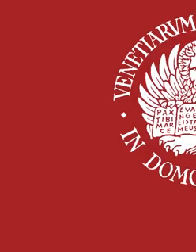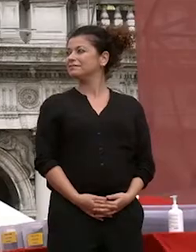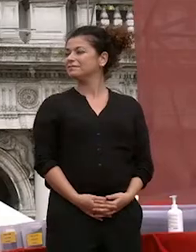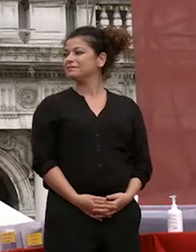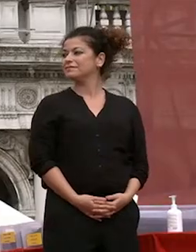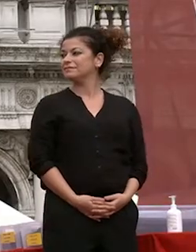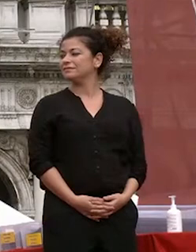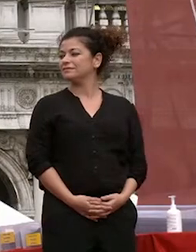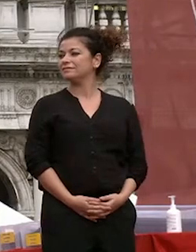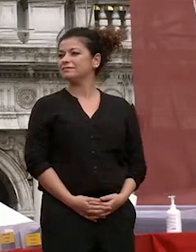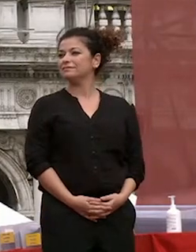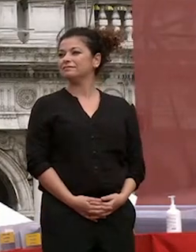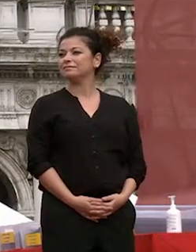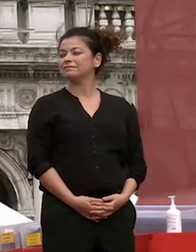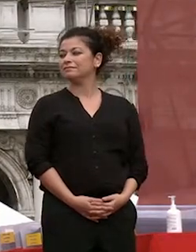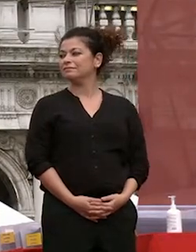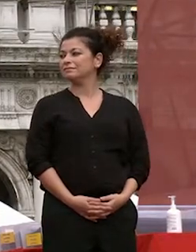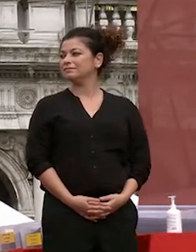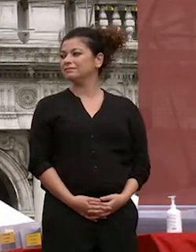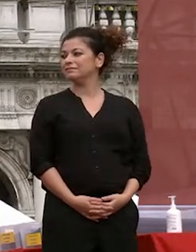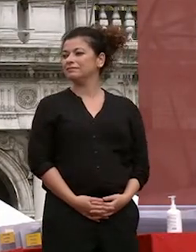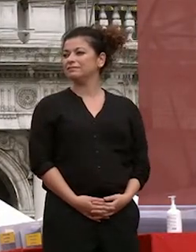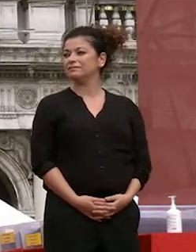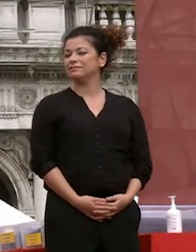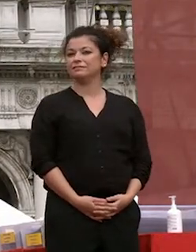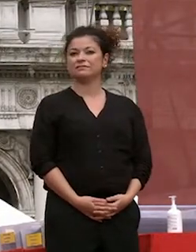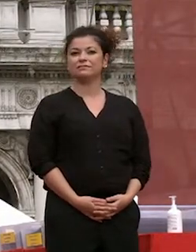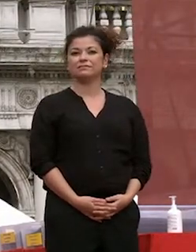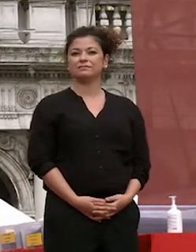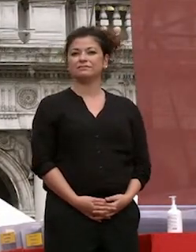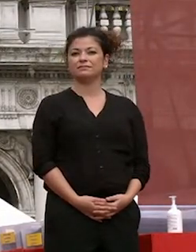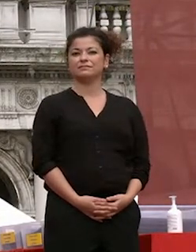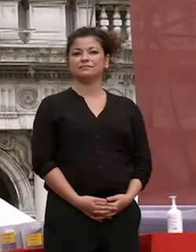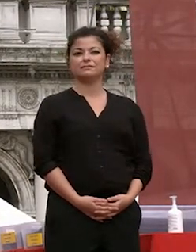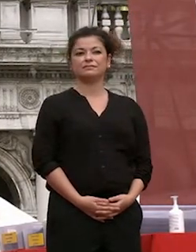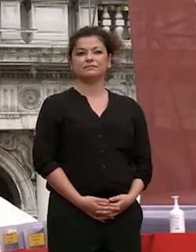la cerimonia di consegna del diploma di laurea triennale delle sessioni